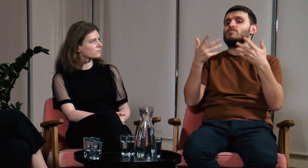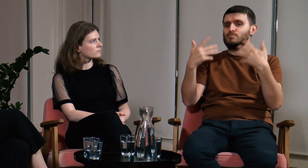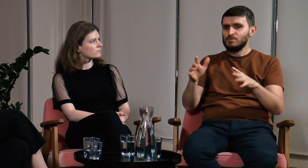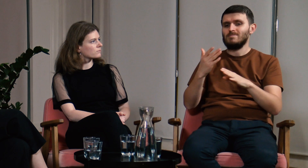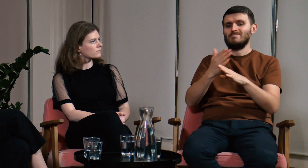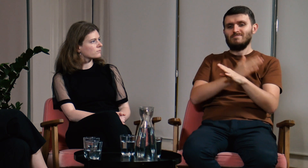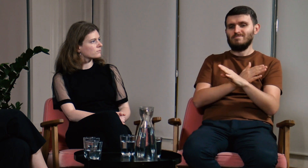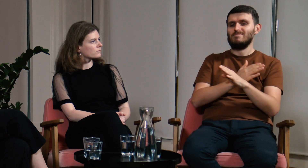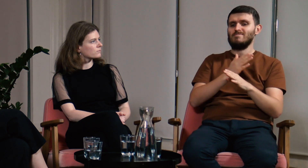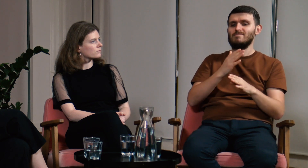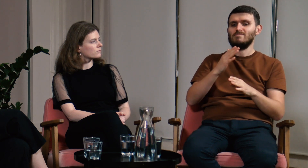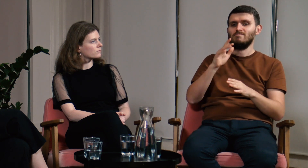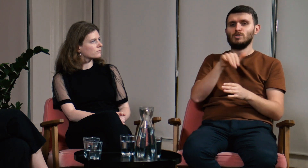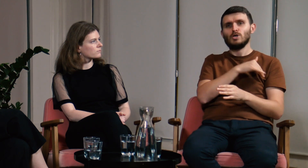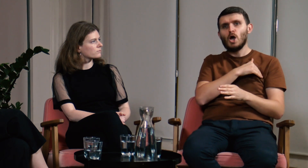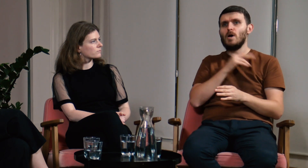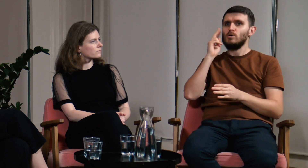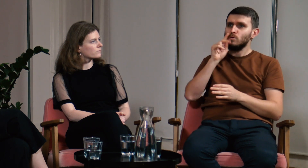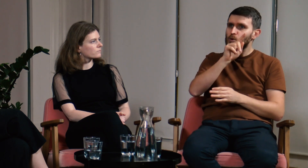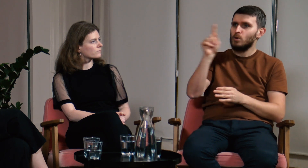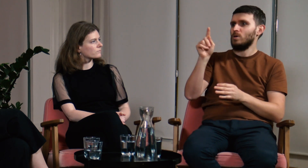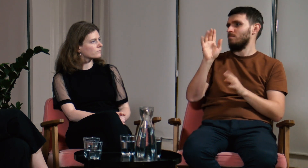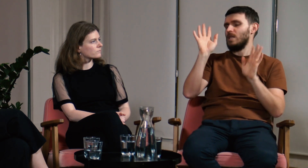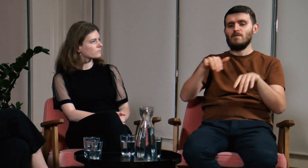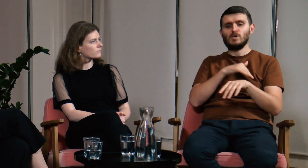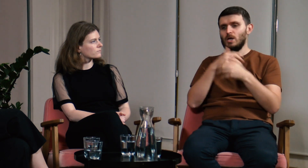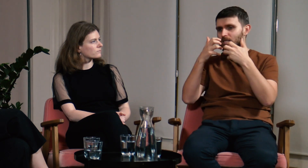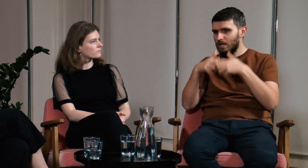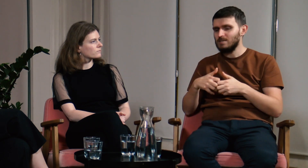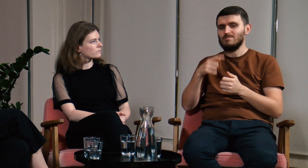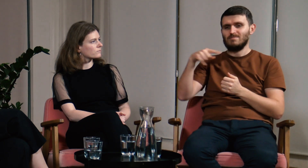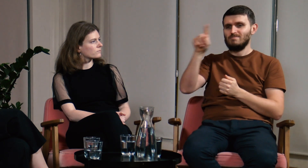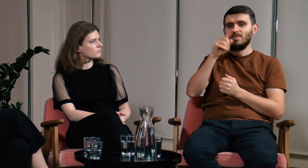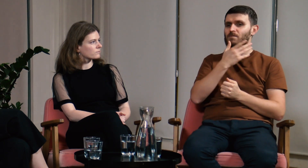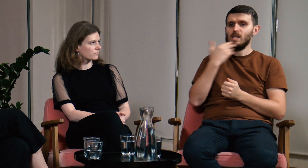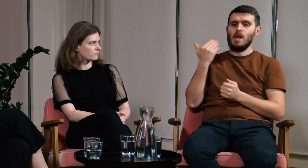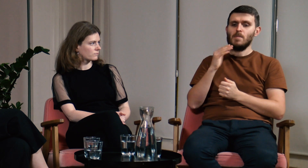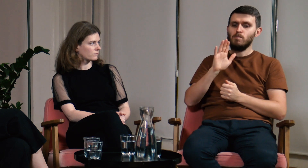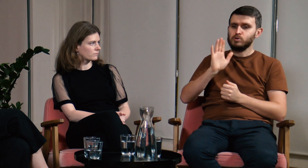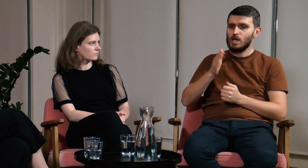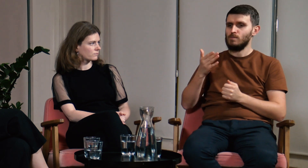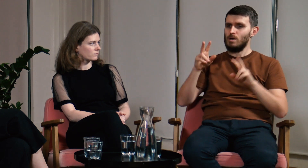Tak naprawdę w szkołach dla g/Głuchych, czy szkołach integracyjnych nie ma przedmiotu